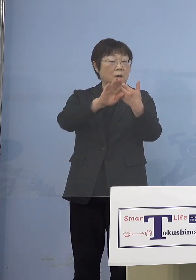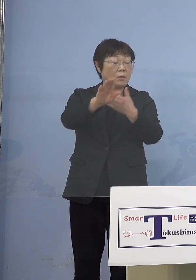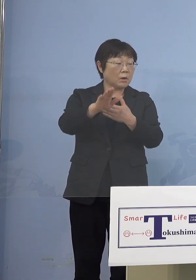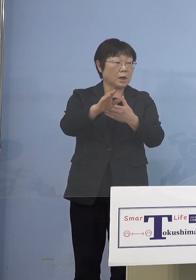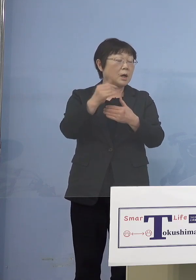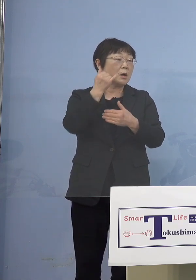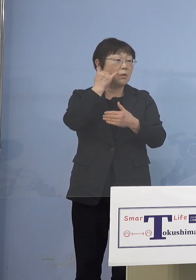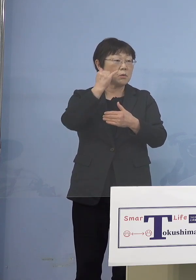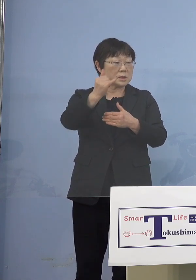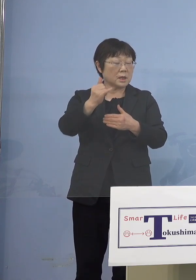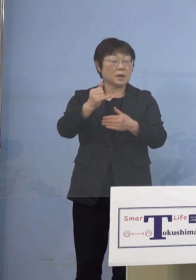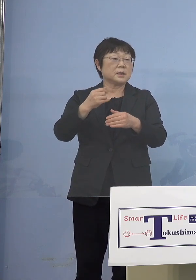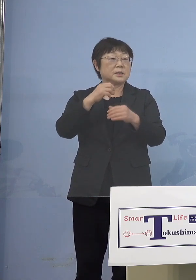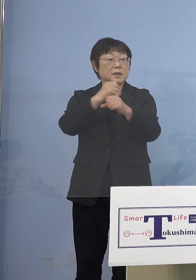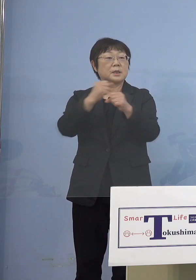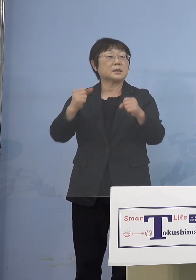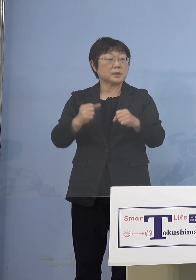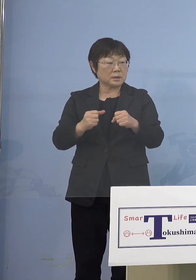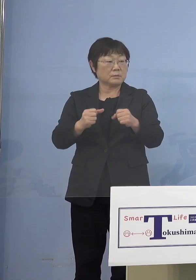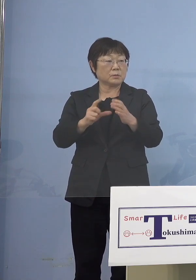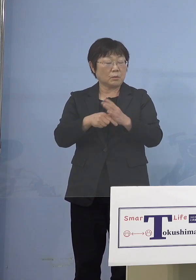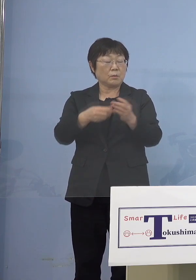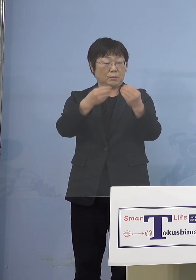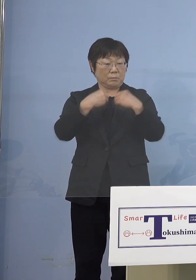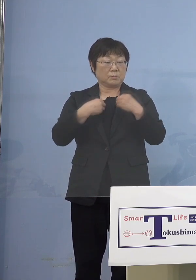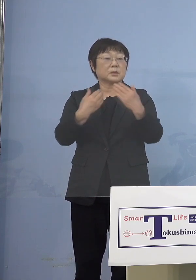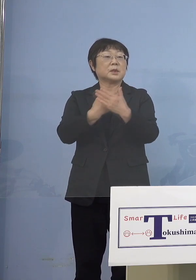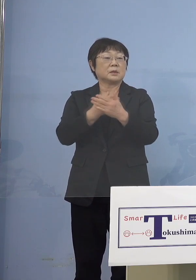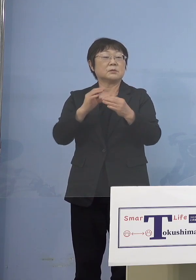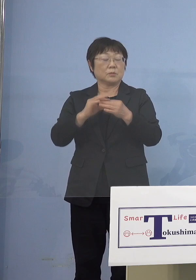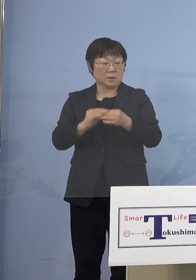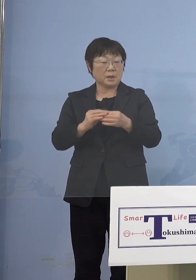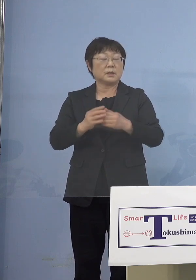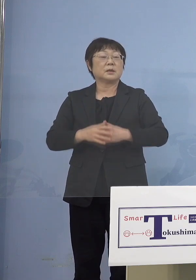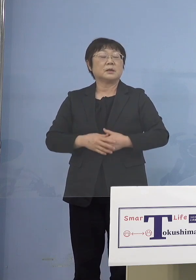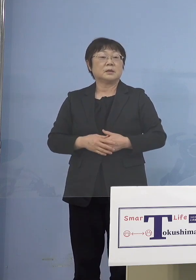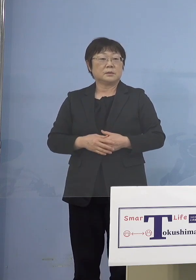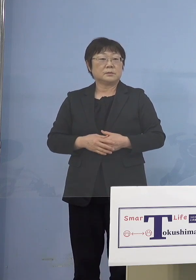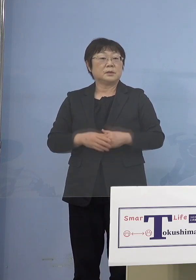結局持ち込まれてしまいますから なぜそうするかというと